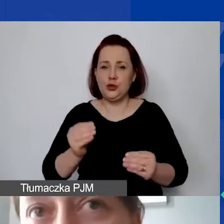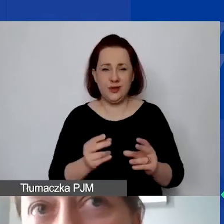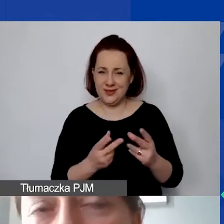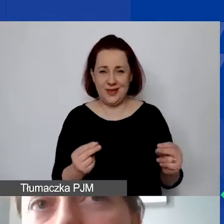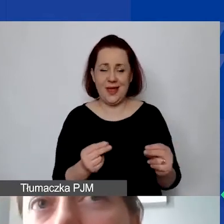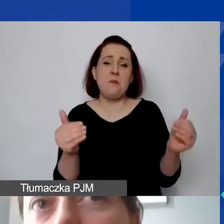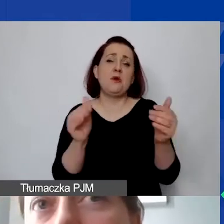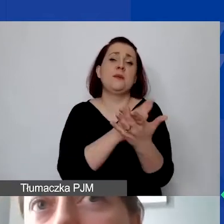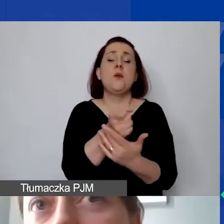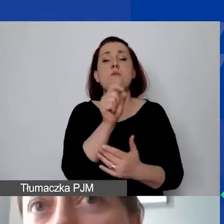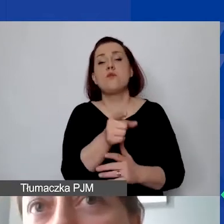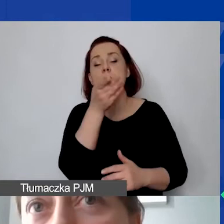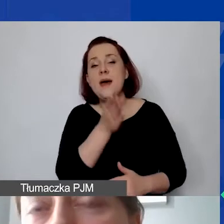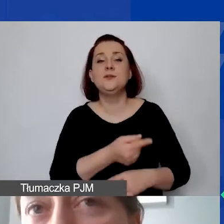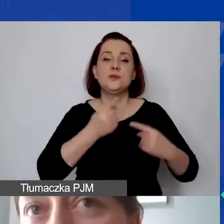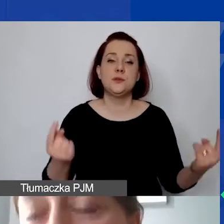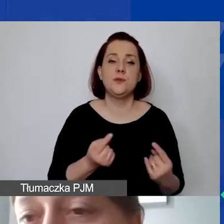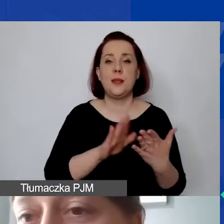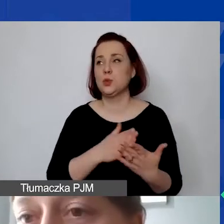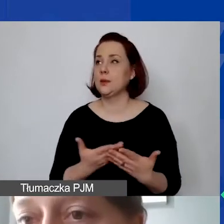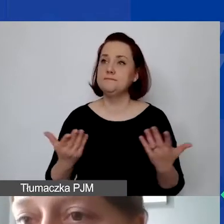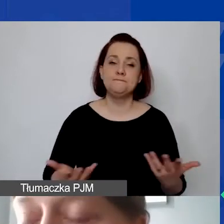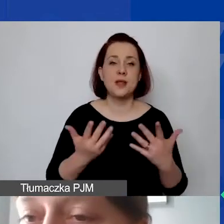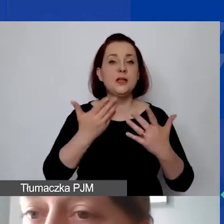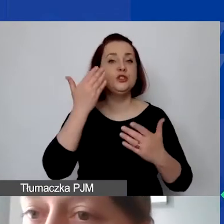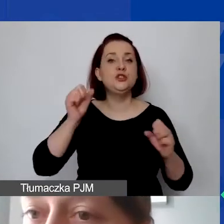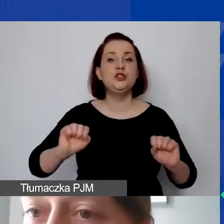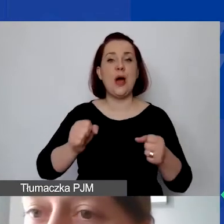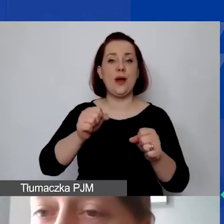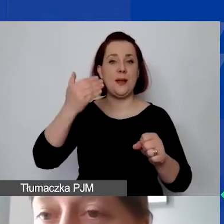że państwo zdefiniują np. działania merytoryczne, które będą miały w budżecie -